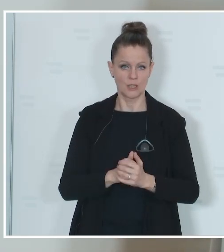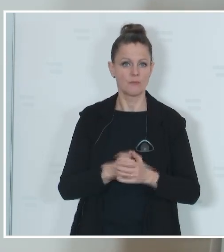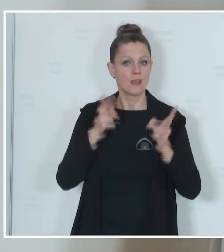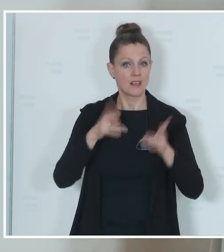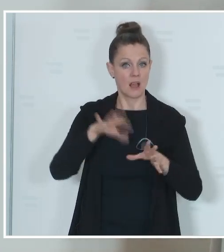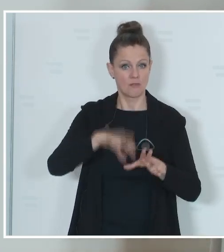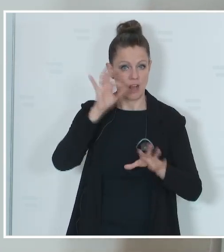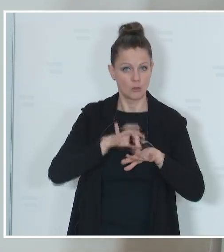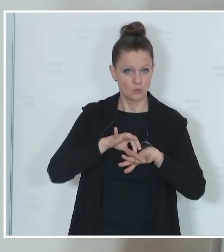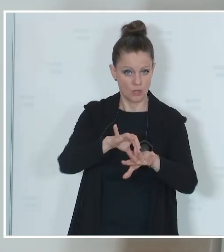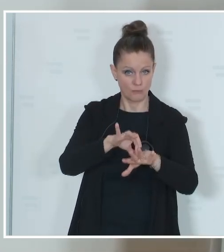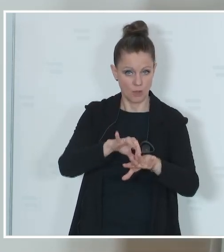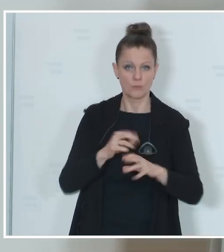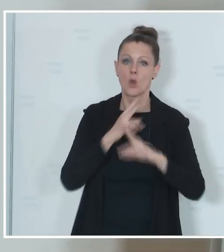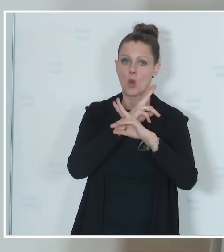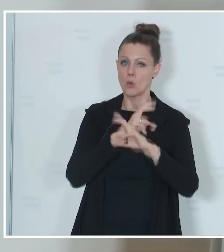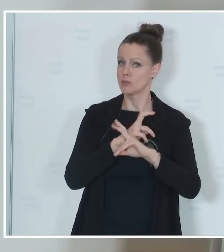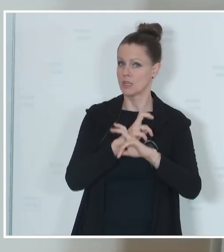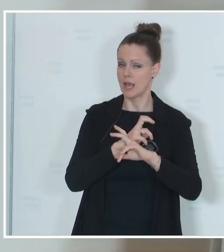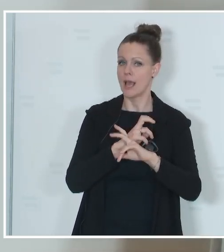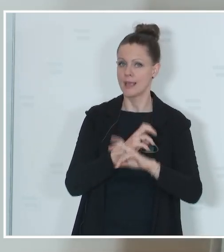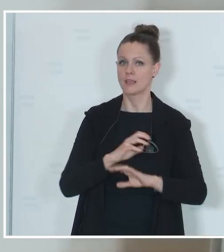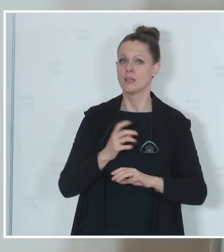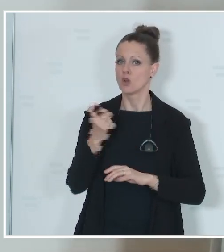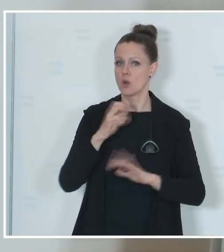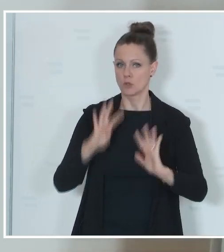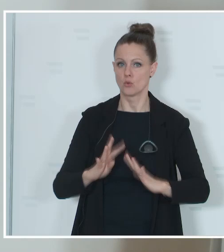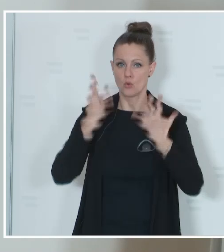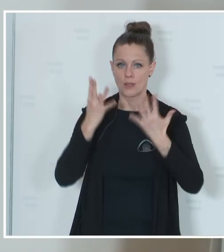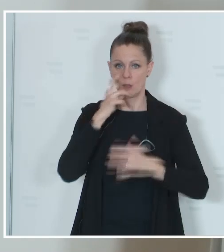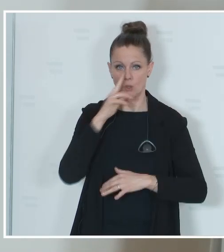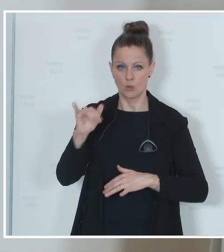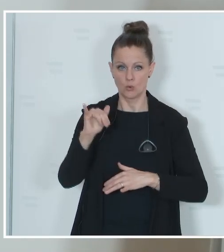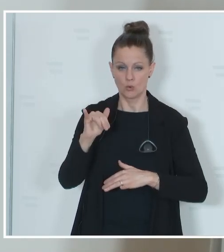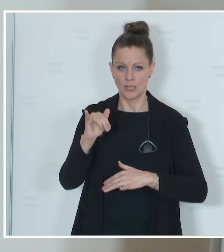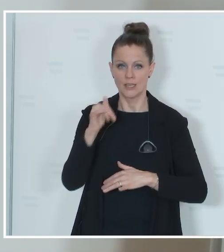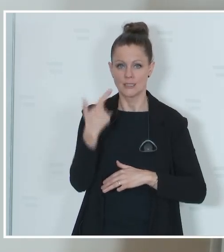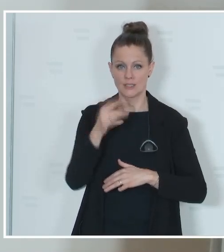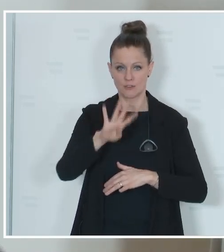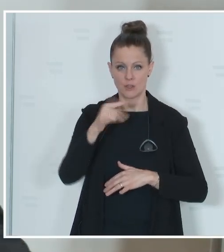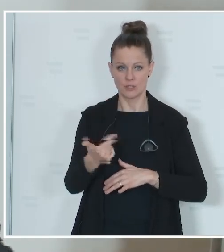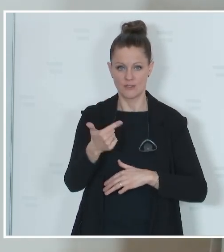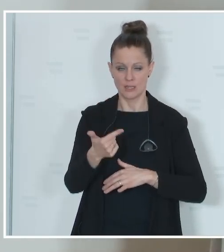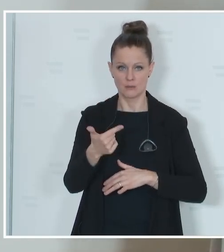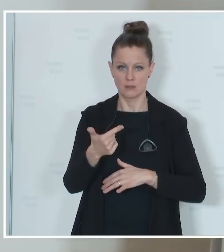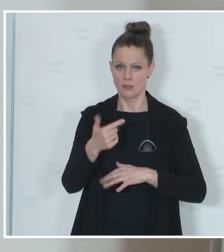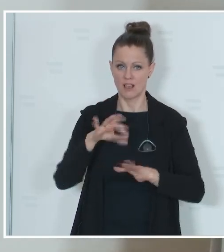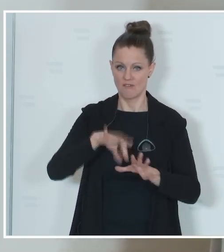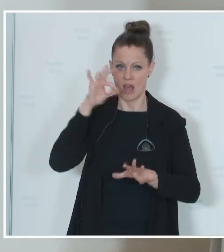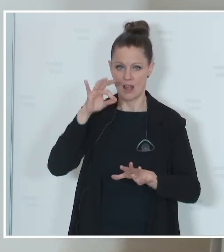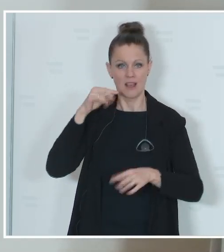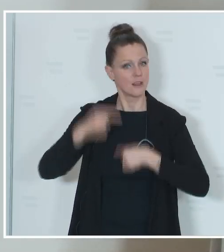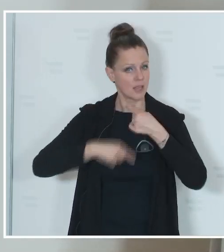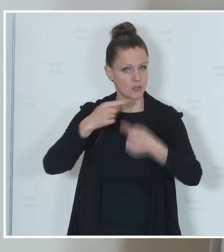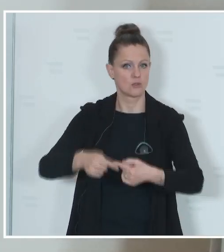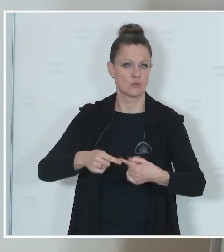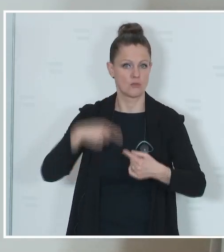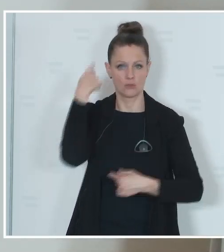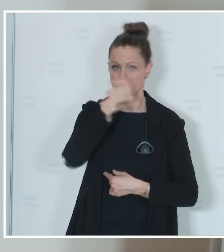durchzuführen. In Österreich wird sie am 9. Juni 2024 traditionell an einem Sonntag stattfinden.